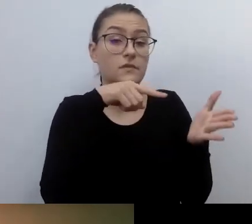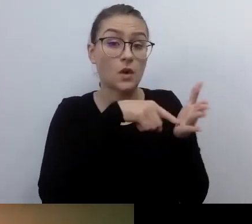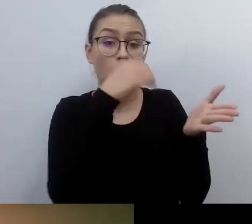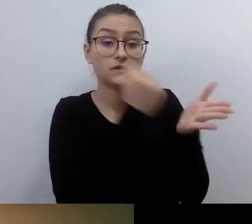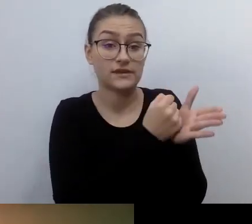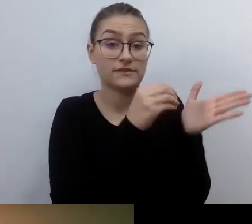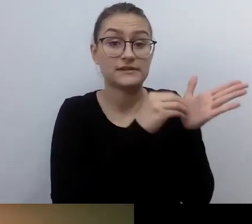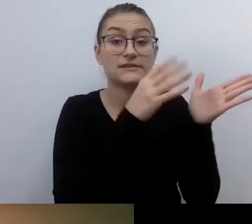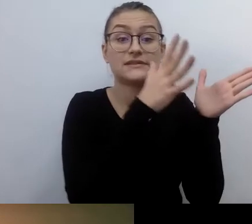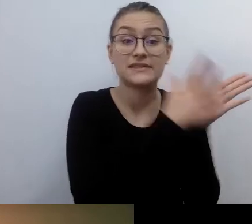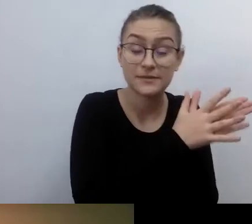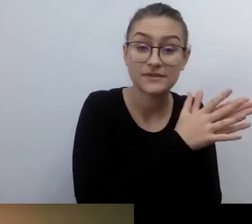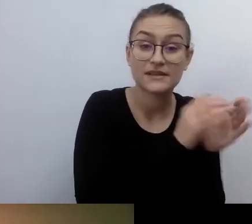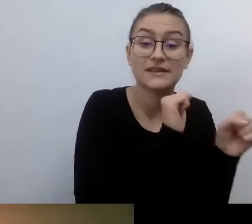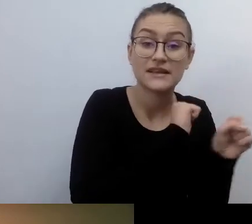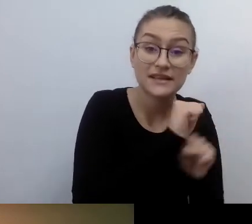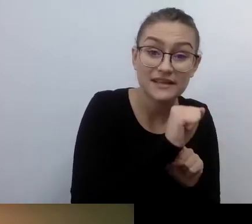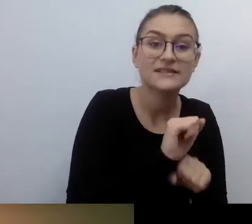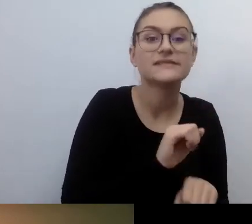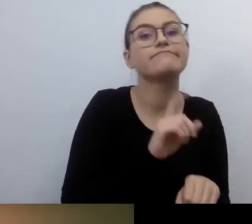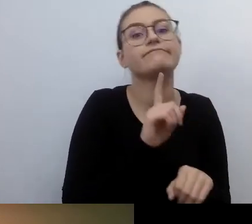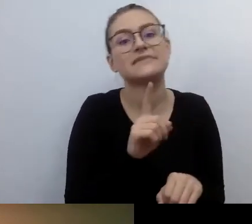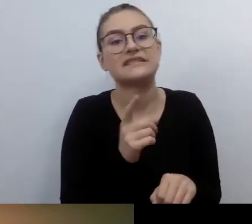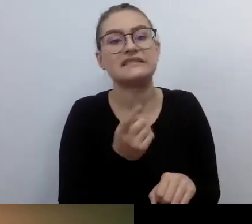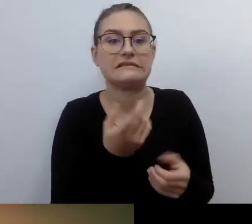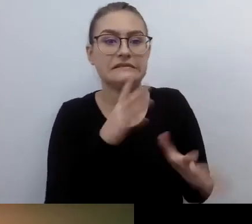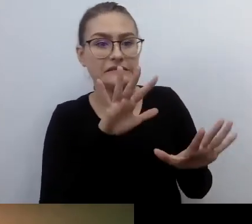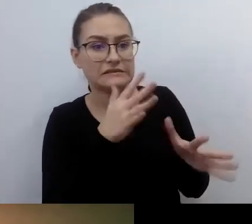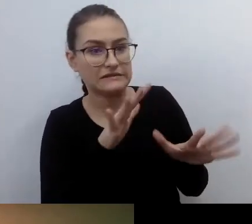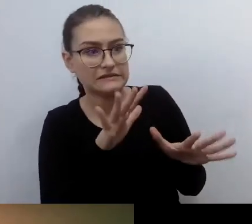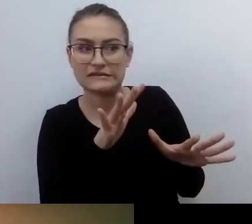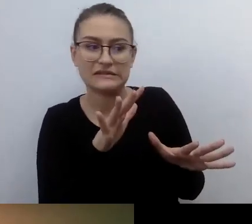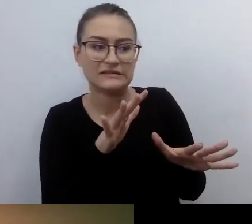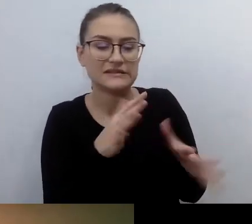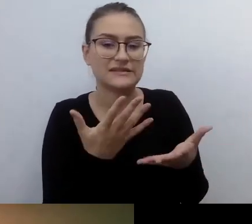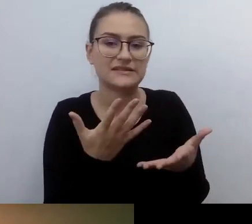Nie jest to najprzyjemniejsze, najłatwiejsze. Ale musisz się przyzwyczaić.